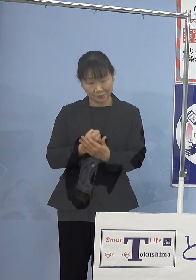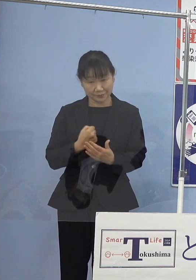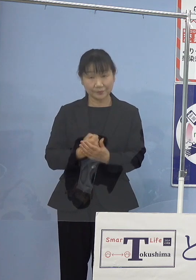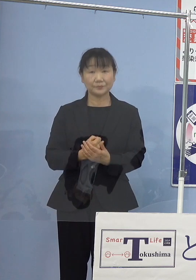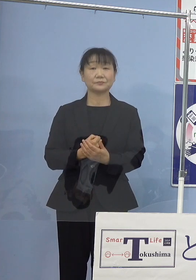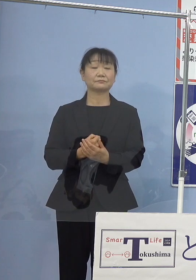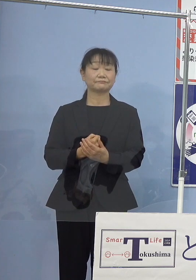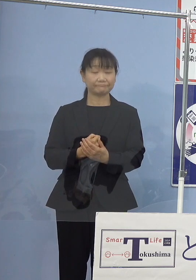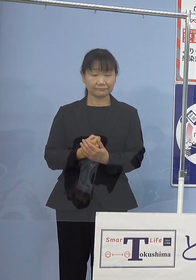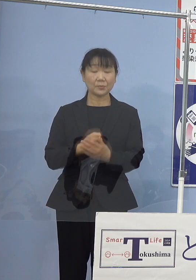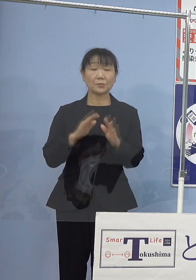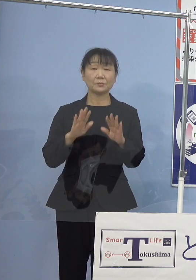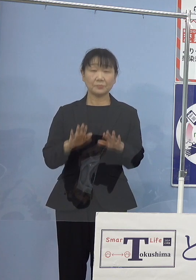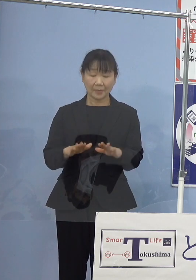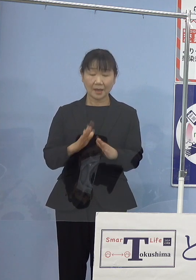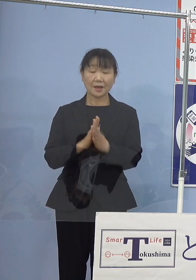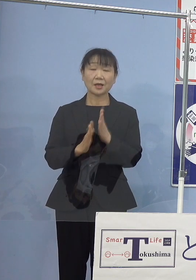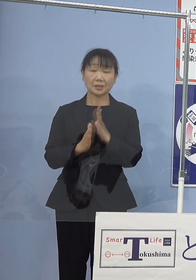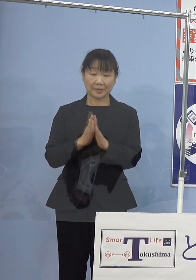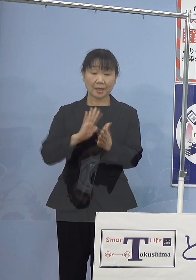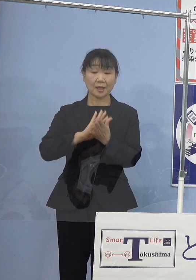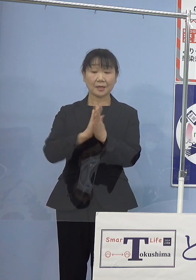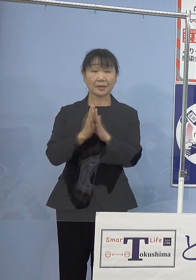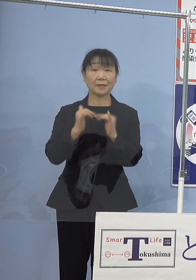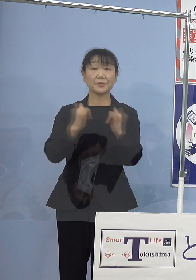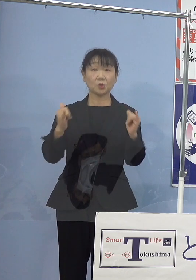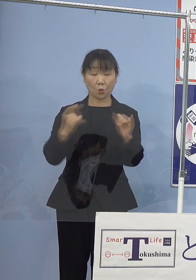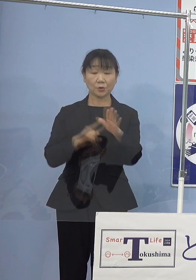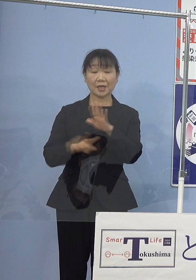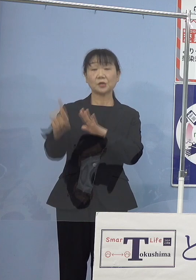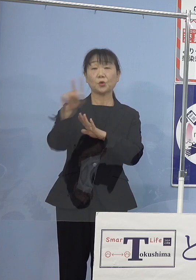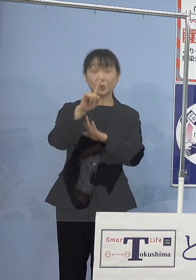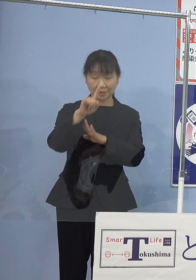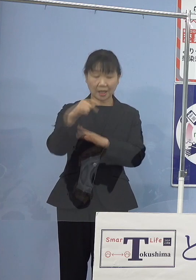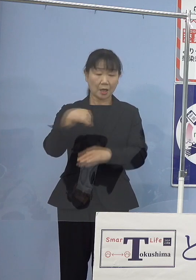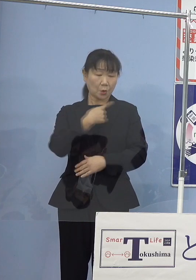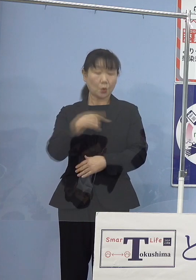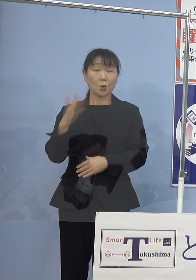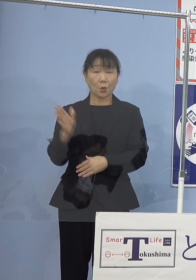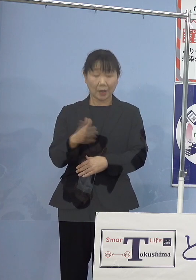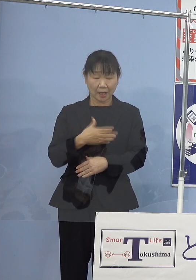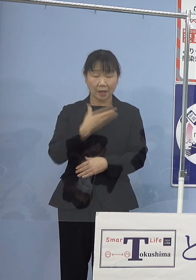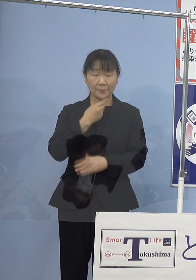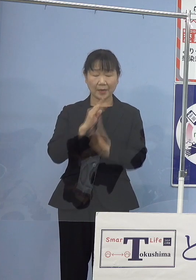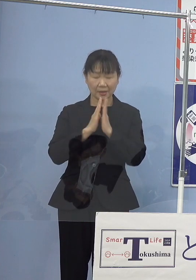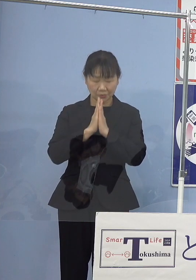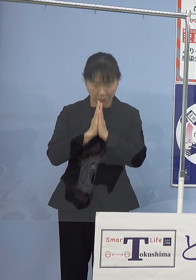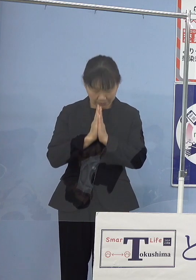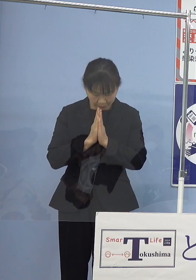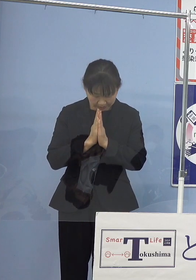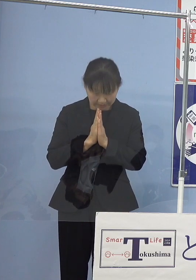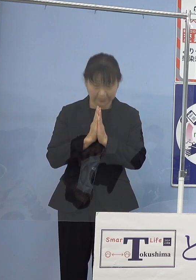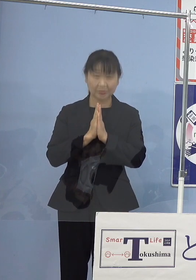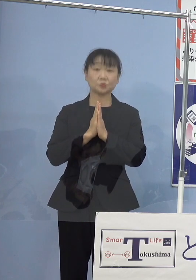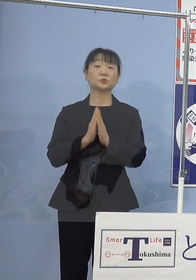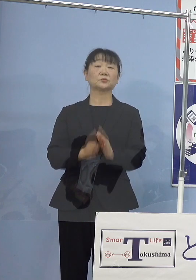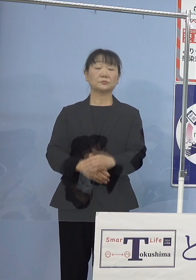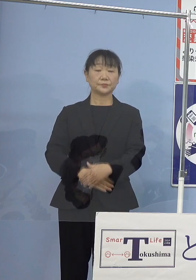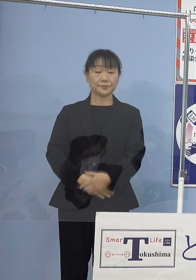ここに改めて県民を代表して 心からご冥福をお祈り申し上げたいと存じます